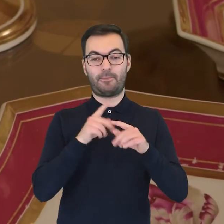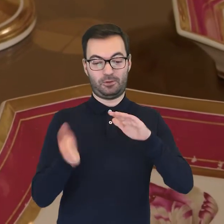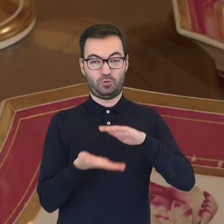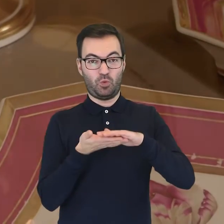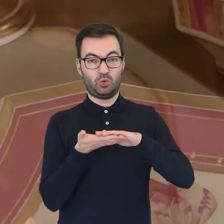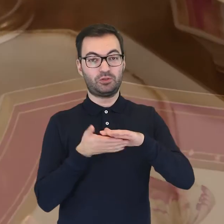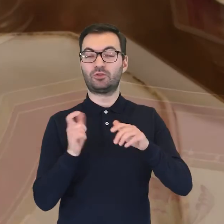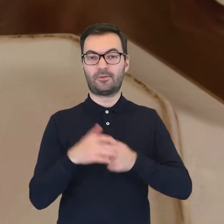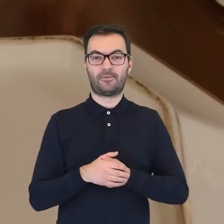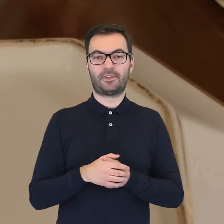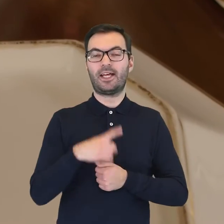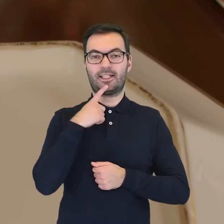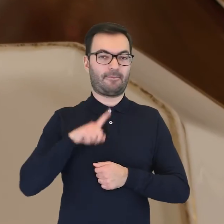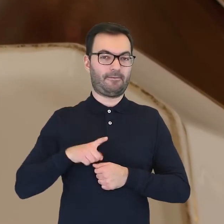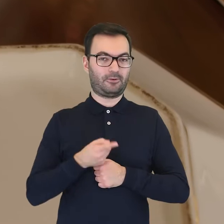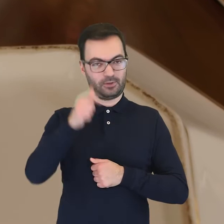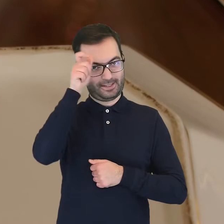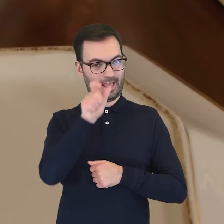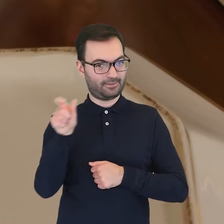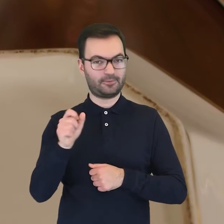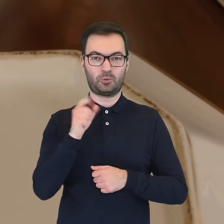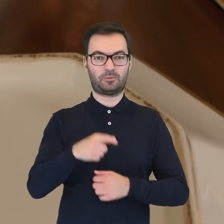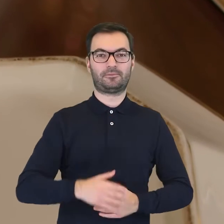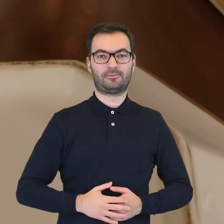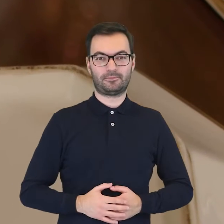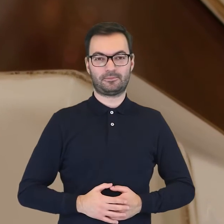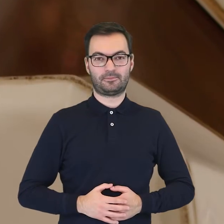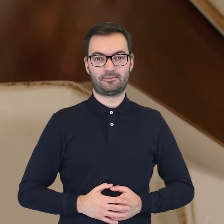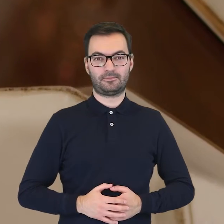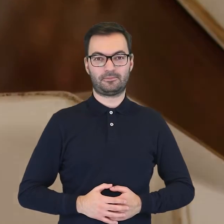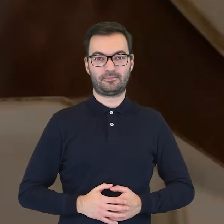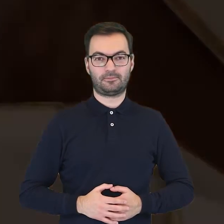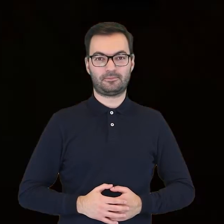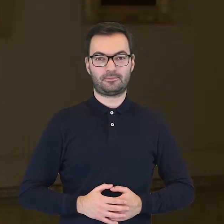na spodzie mamy także nazwy w języku francuskim. (spokojna muzyka)